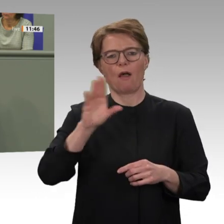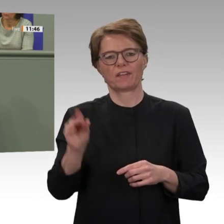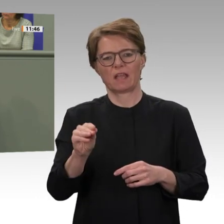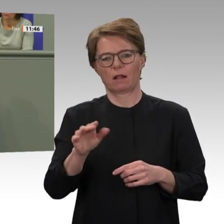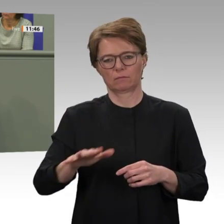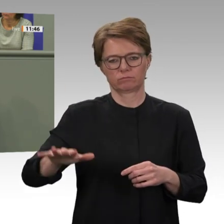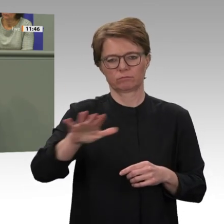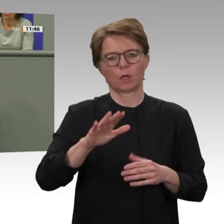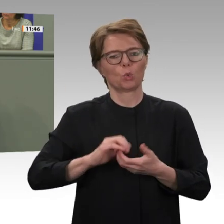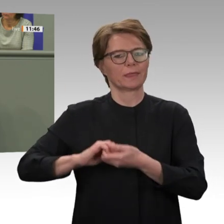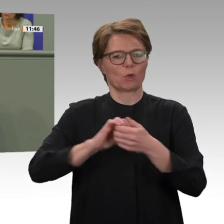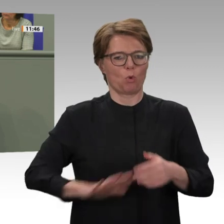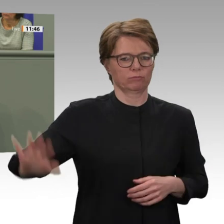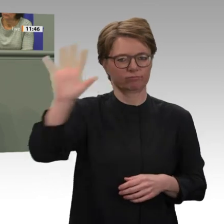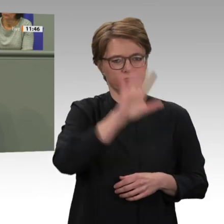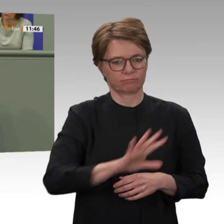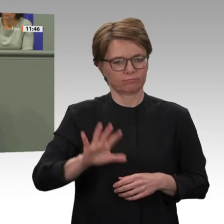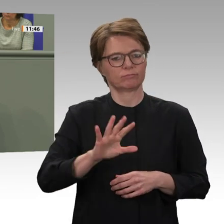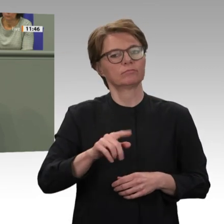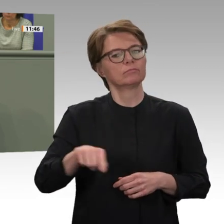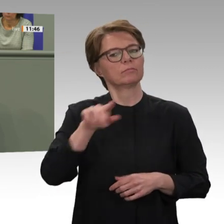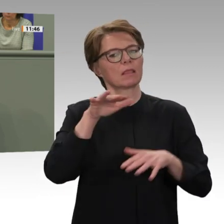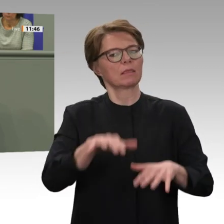über 20 000 Blauhelmsoldaten war UNAMID über